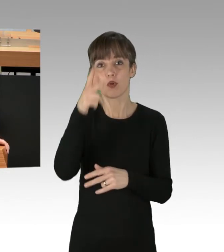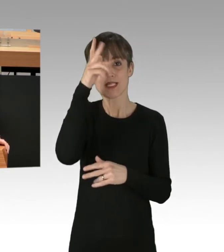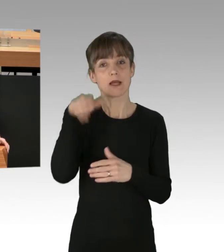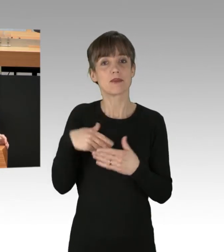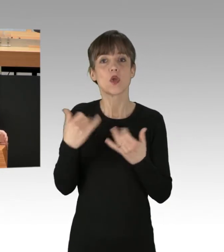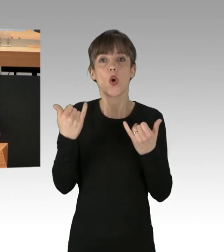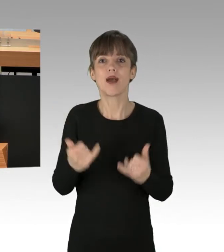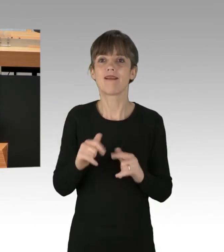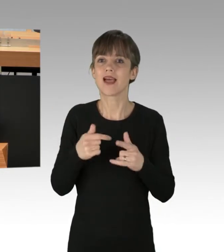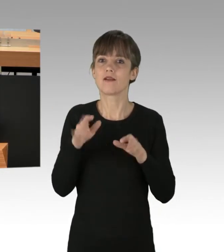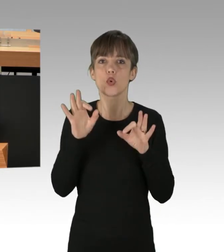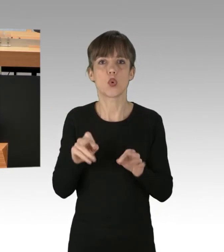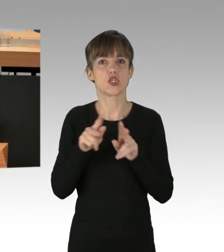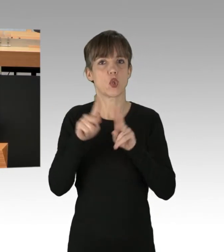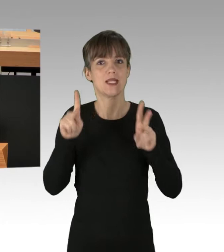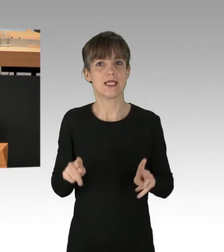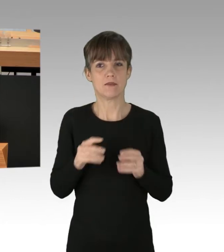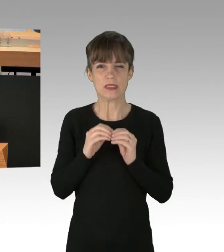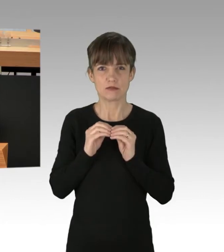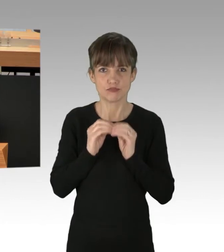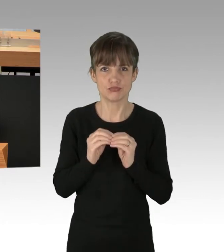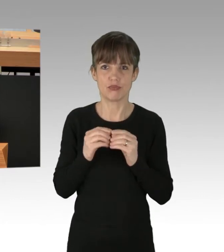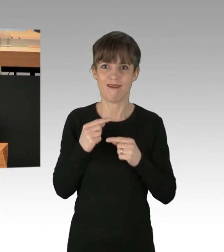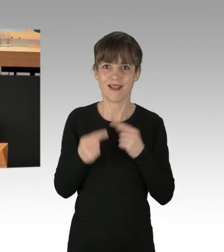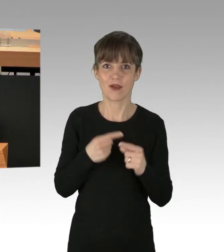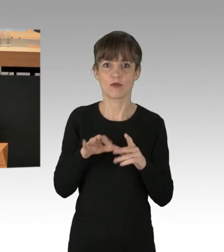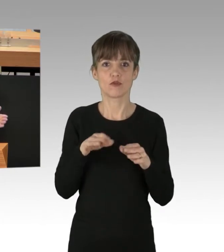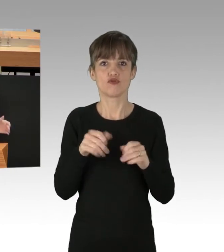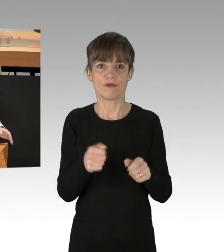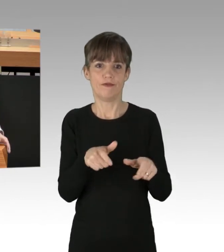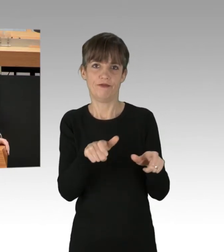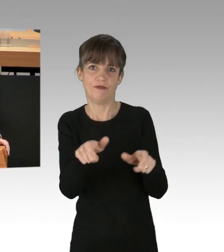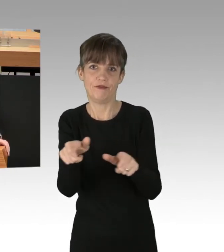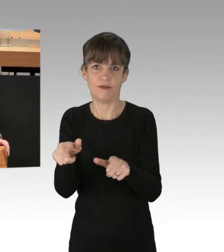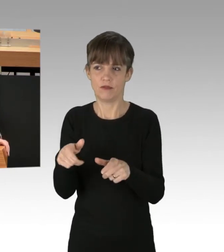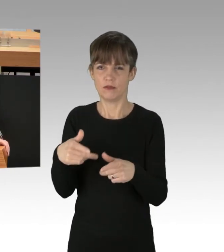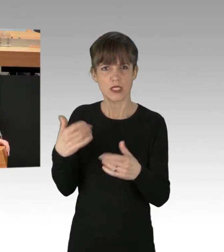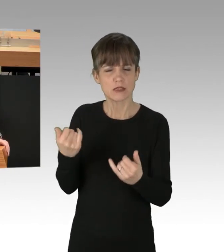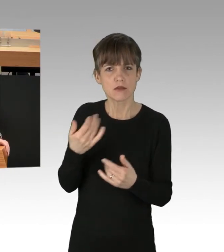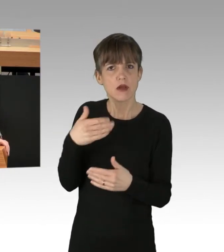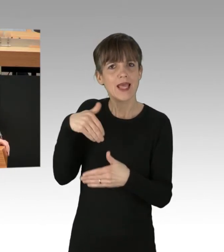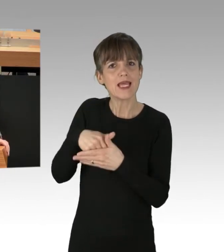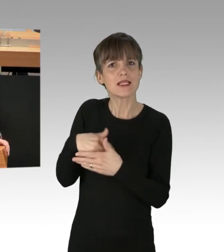um der massiven Störungen Herr zu werden. Ich frage mich: Wo ist die Innensenatorin Frau Spranger?